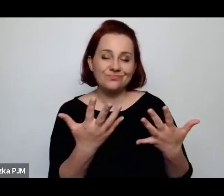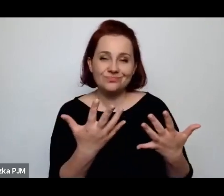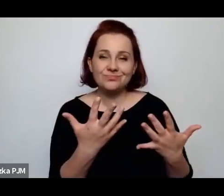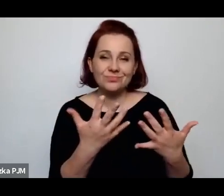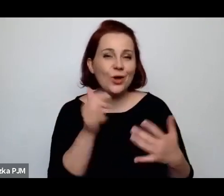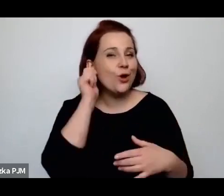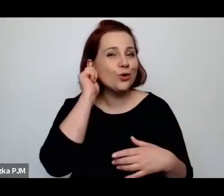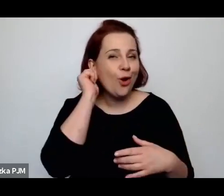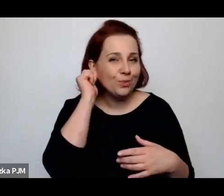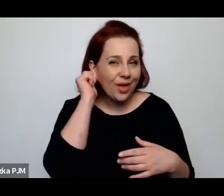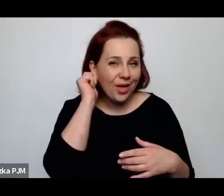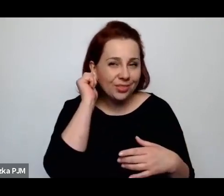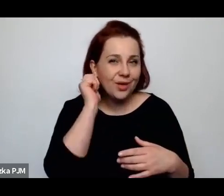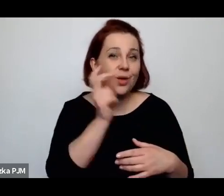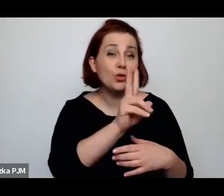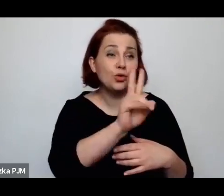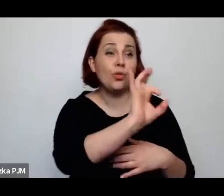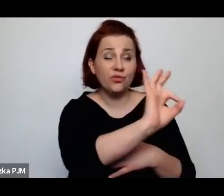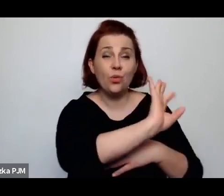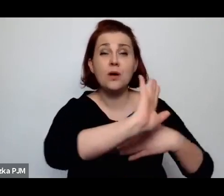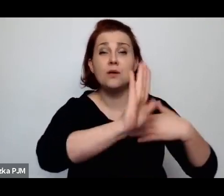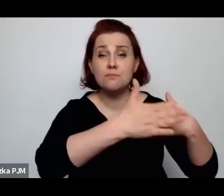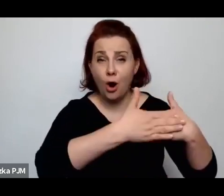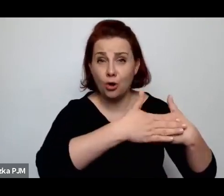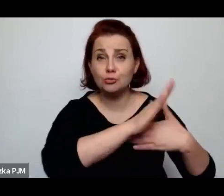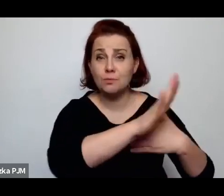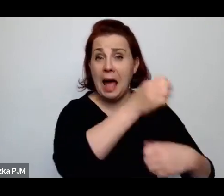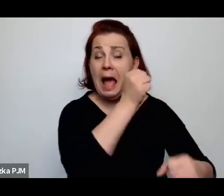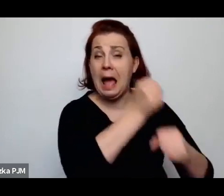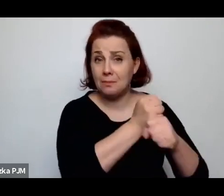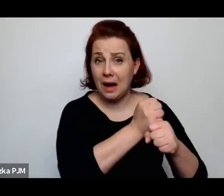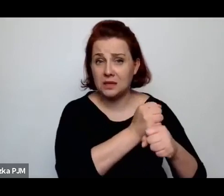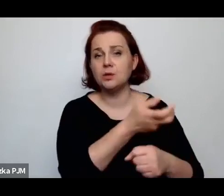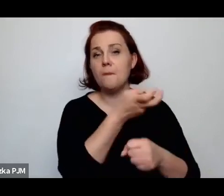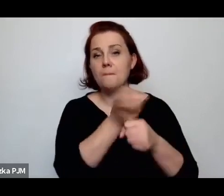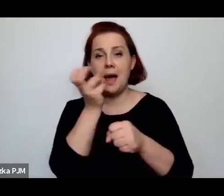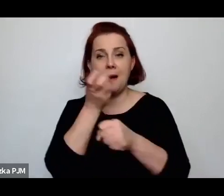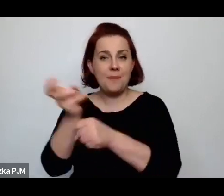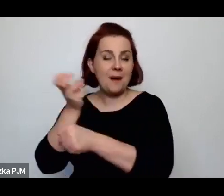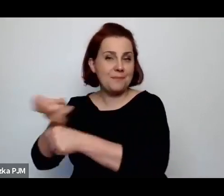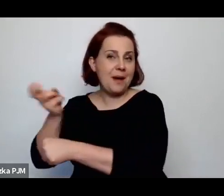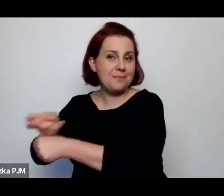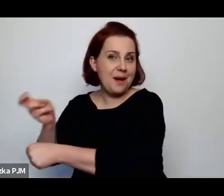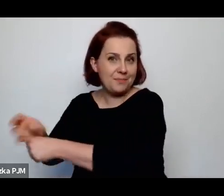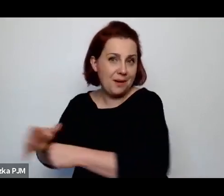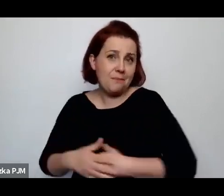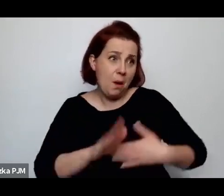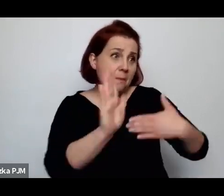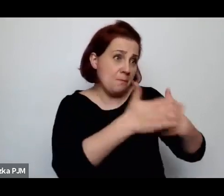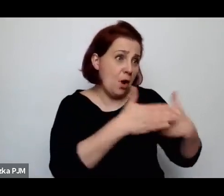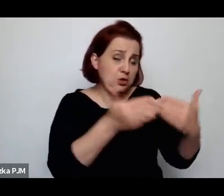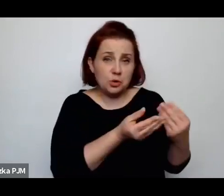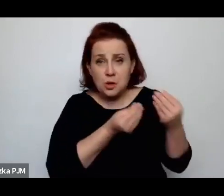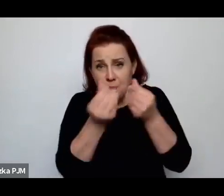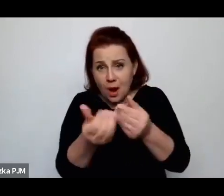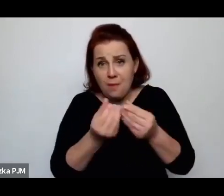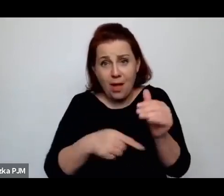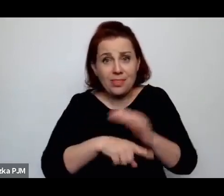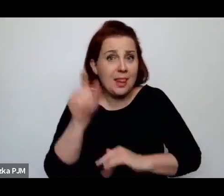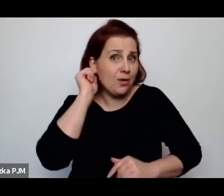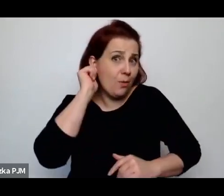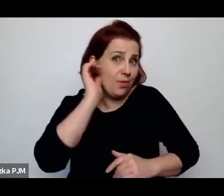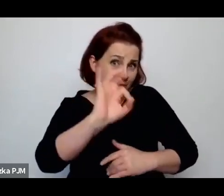które mają mężów, którzy są w stanie ich utrzymać, żeby wyrzucić kobiety z pracy.